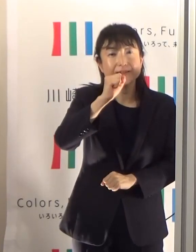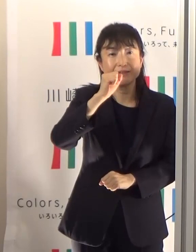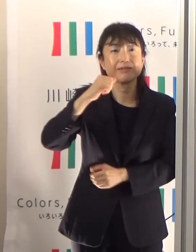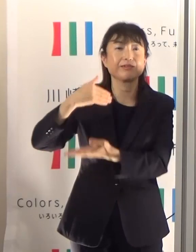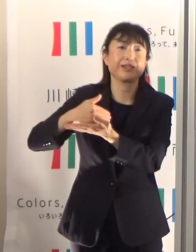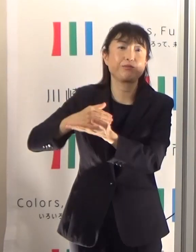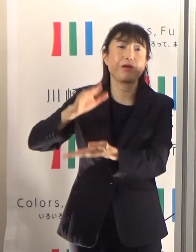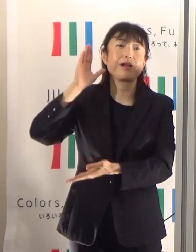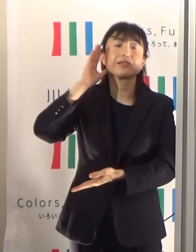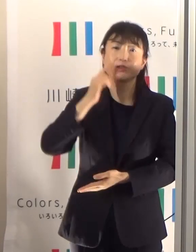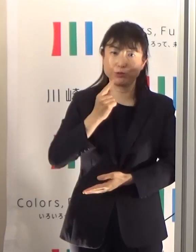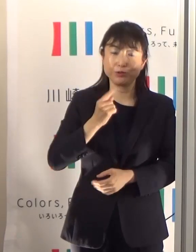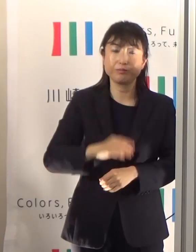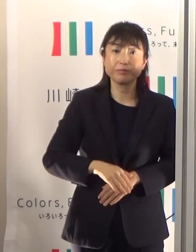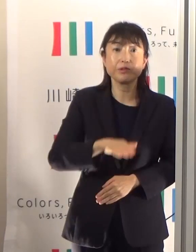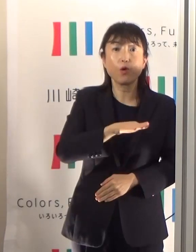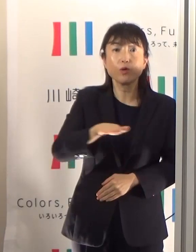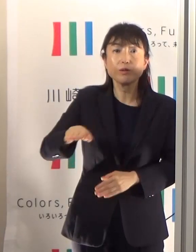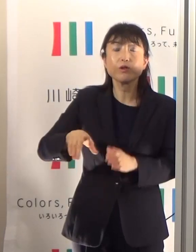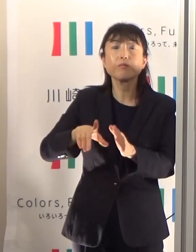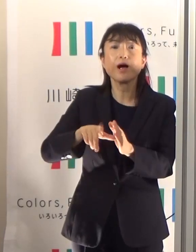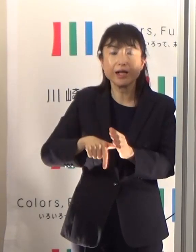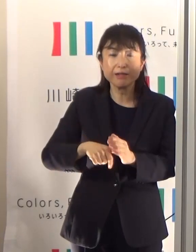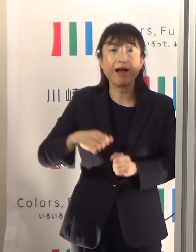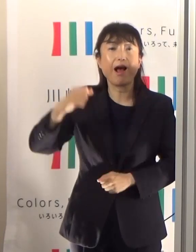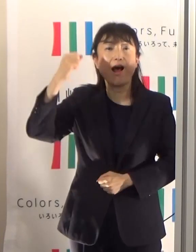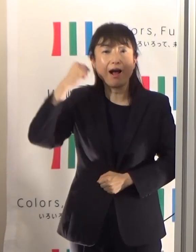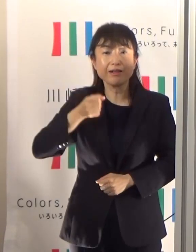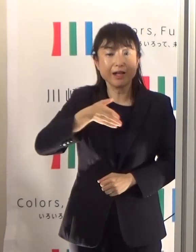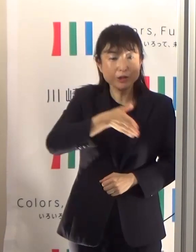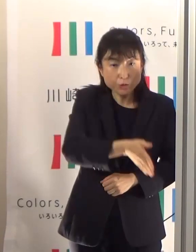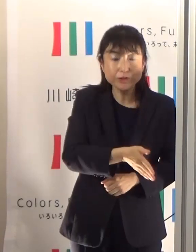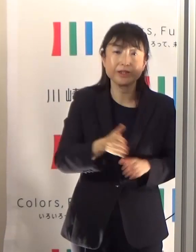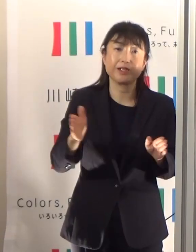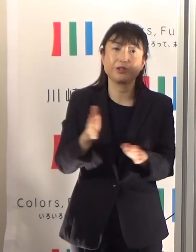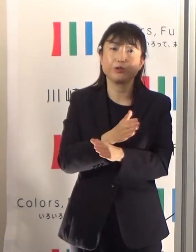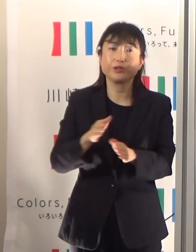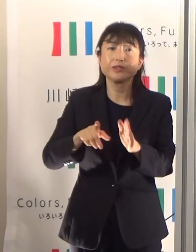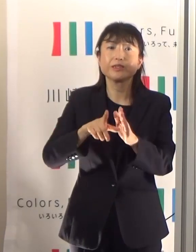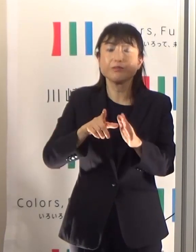特に子どもさんなどは、そうした指導を親御さんからしていただければと思っています